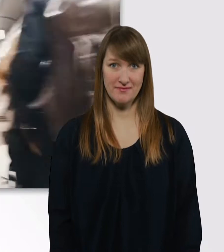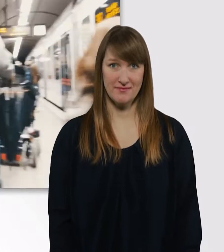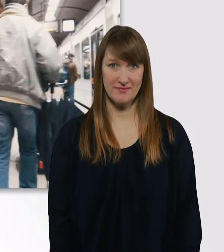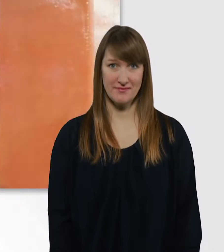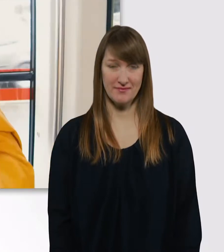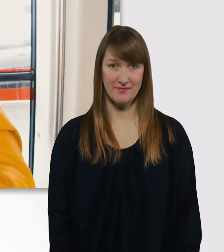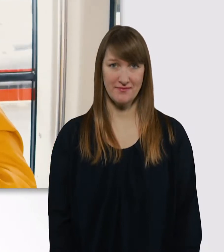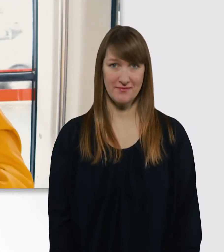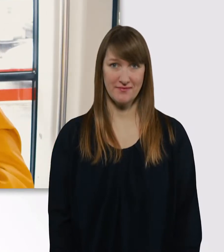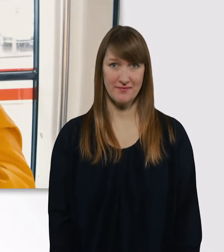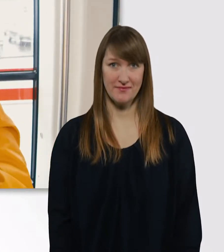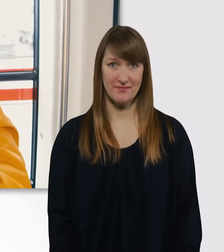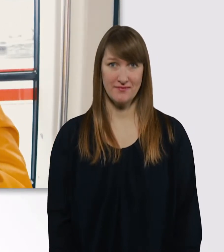Jetzt müssen wir raus.